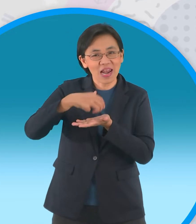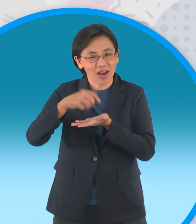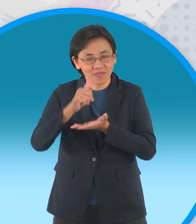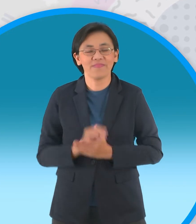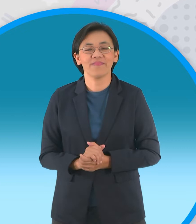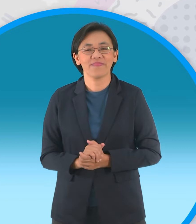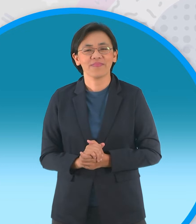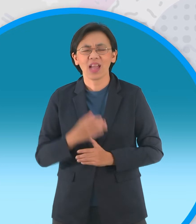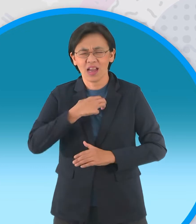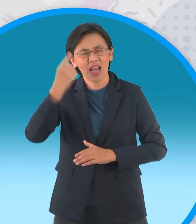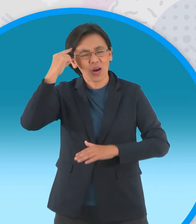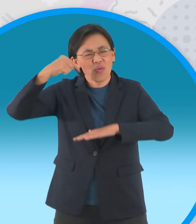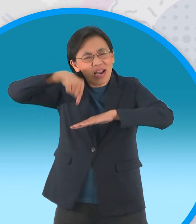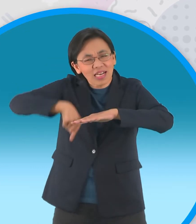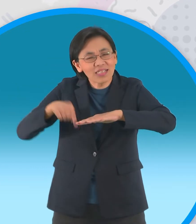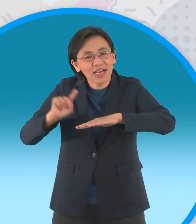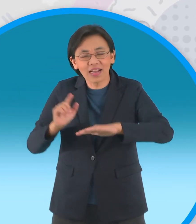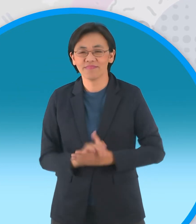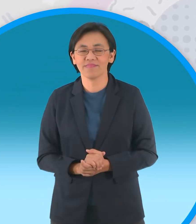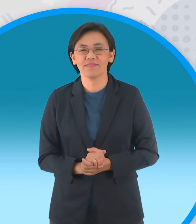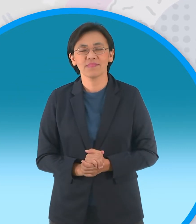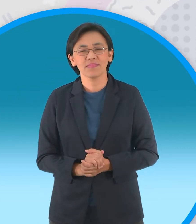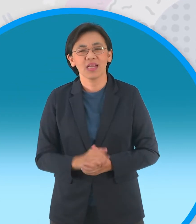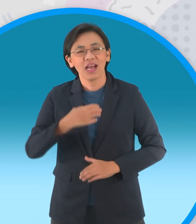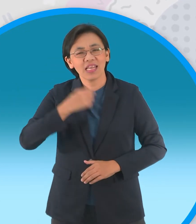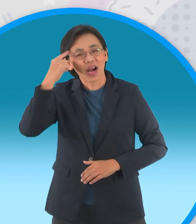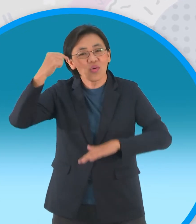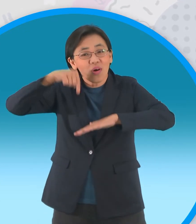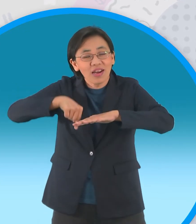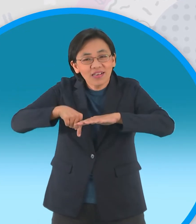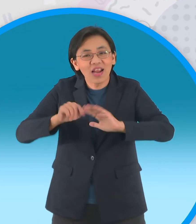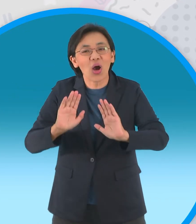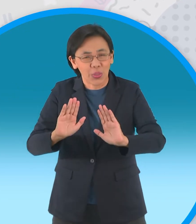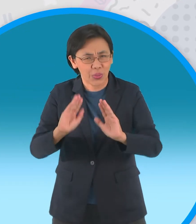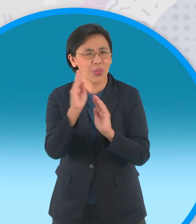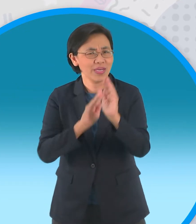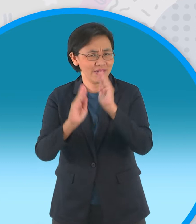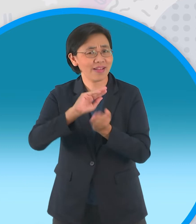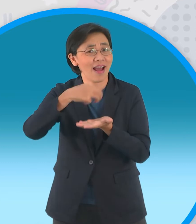อยากจะได้ลึกกว่านี้ ใช้แล้วอยากจะได้ลึกกว่านี้ งั้นไปฟังนิทานกันมั้ย